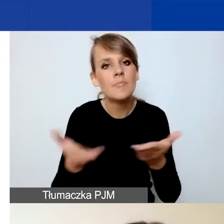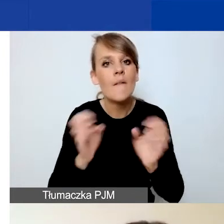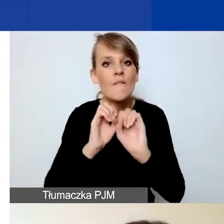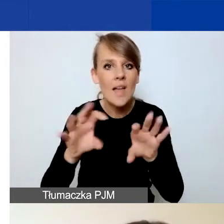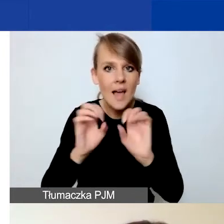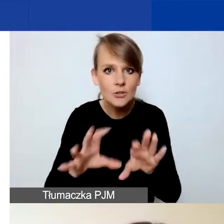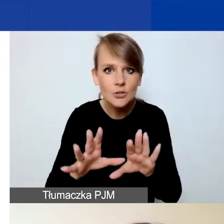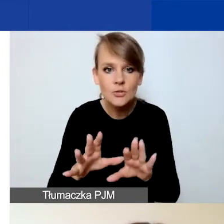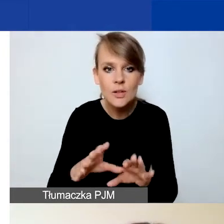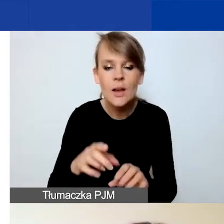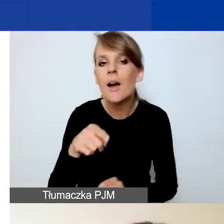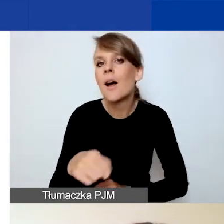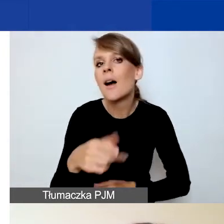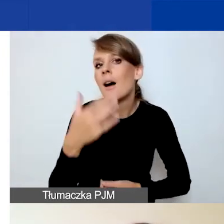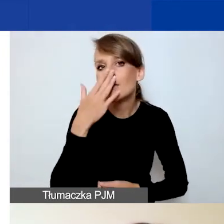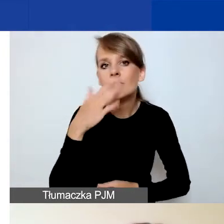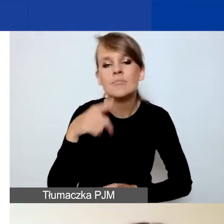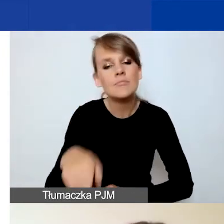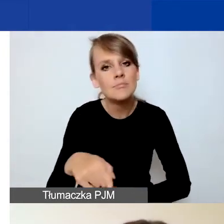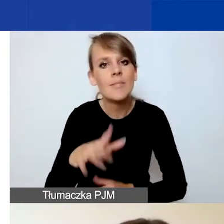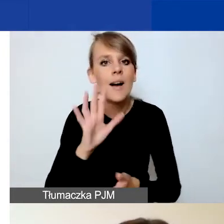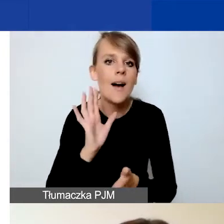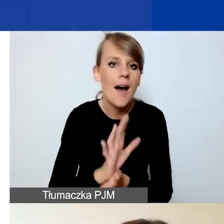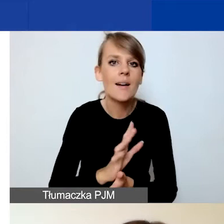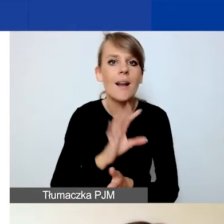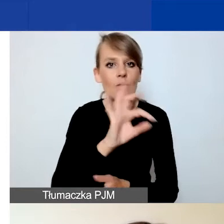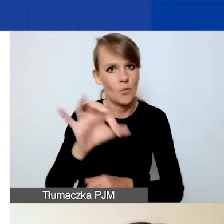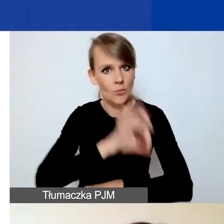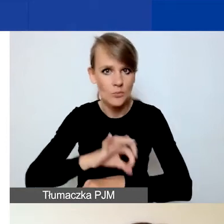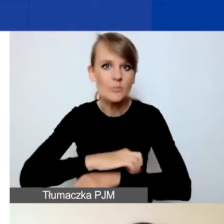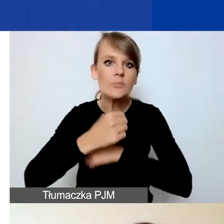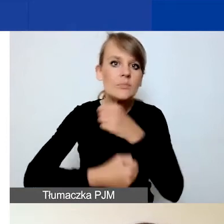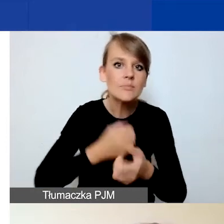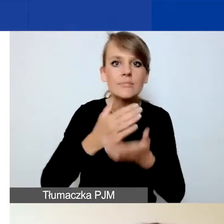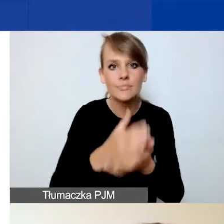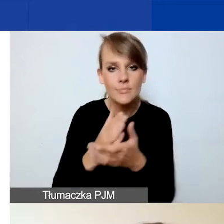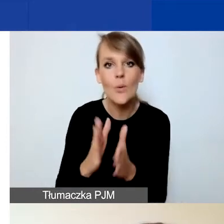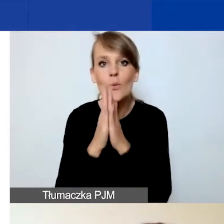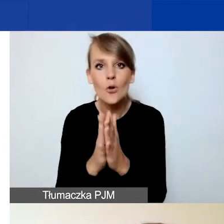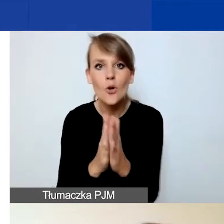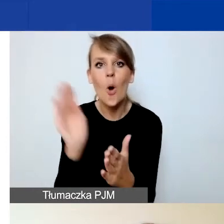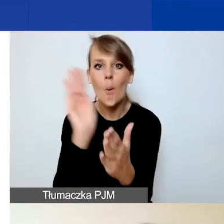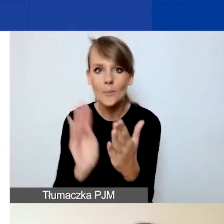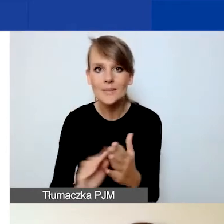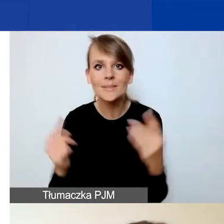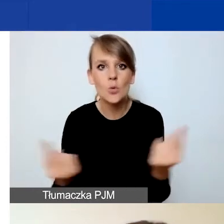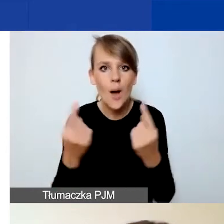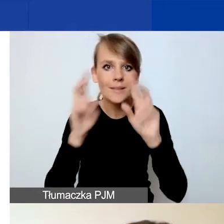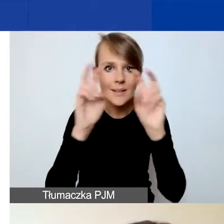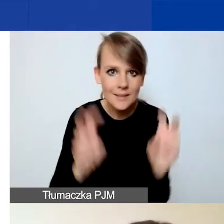na czym polega interwencyjny charakter waszego projektu. Prosimy o opisanie sytuacji kryzysowej, na którą odpowiadacie,